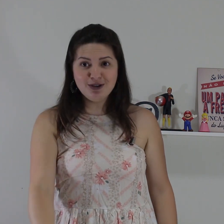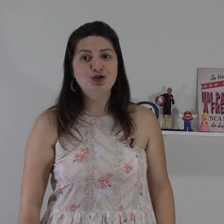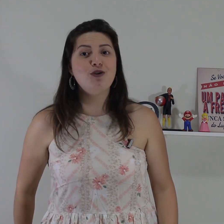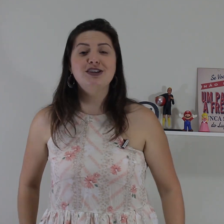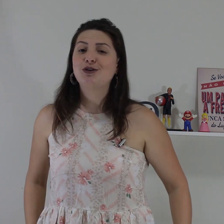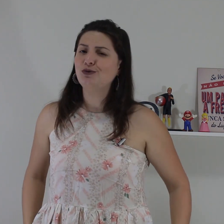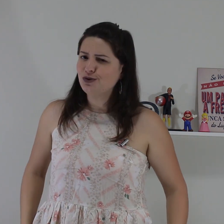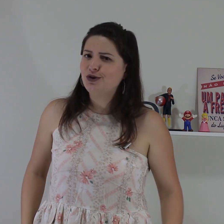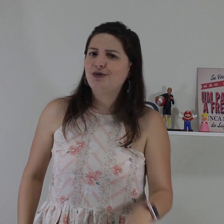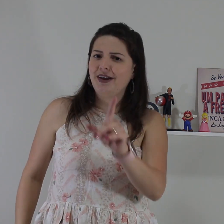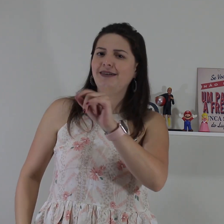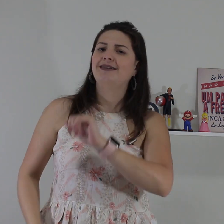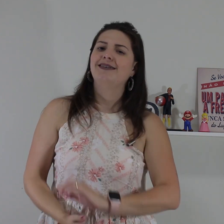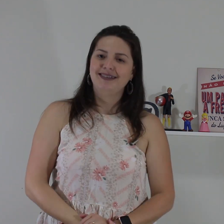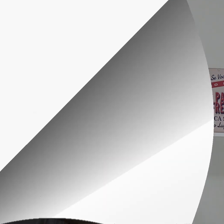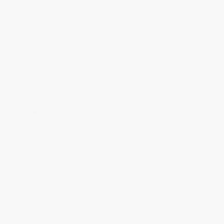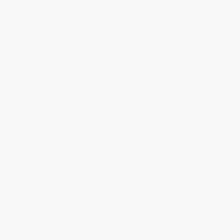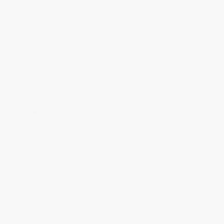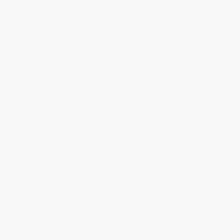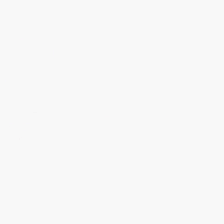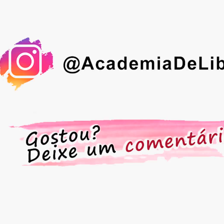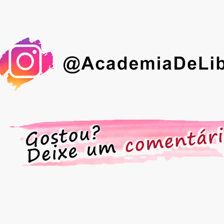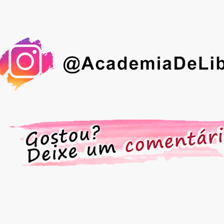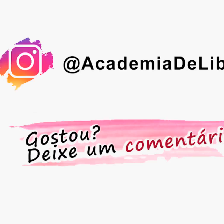tenha medo de conversar com o surdo,em!